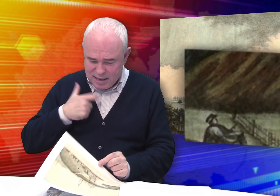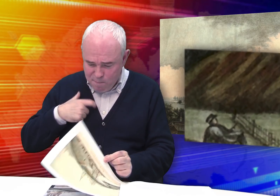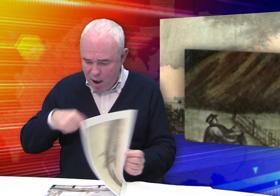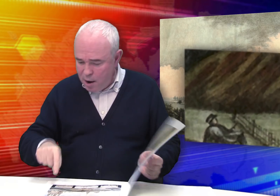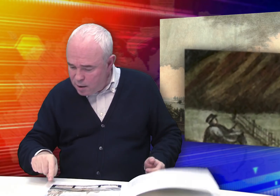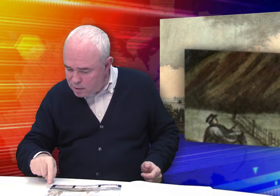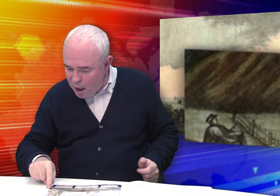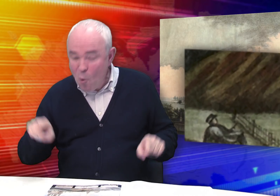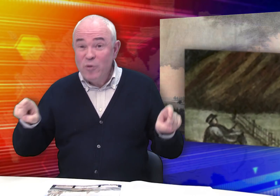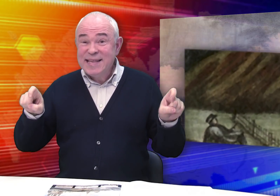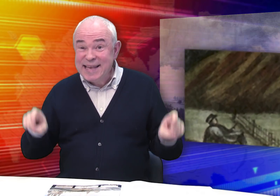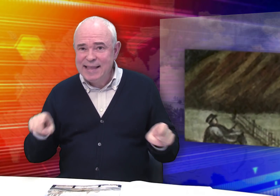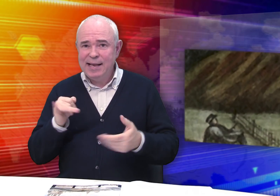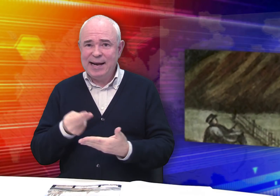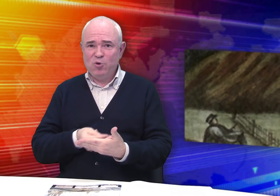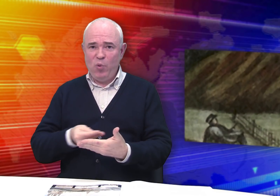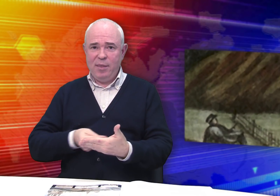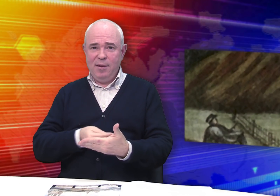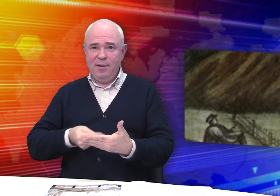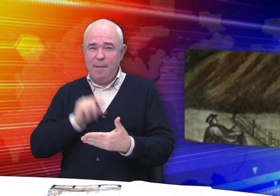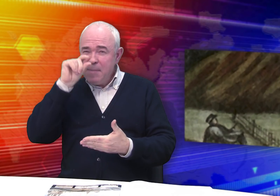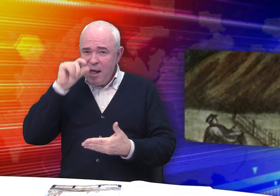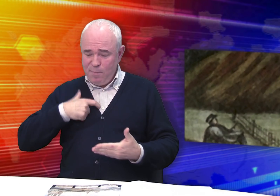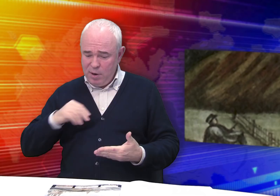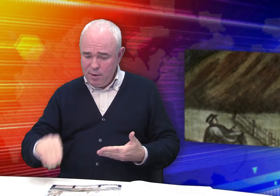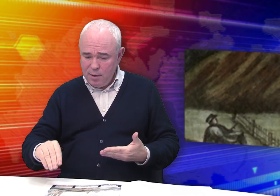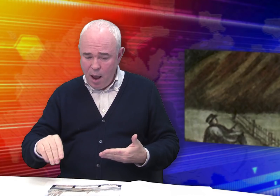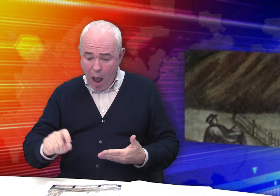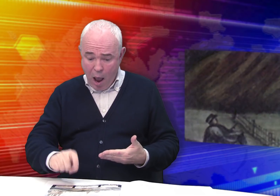Вот здесь он сидит и рисует в альбоме. Такой маленький…